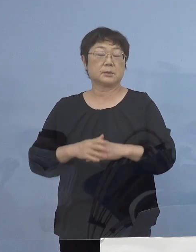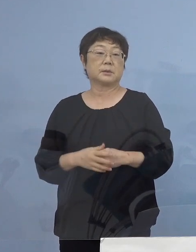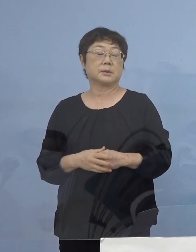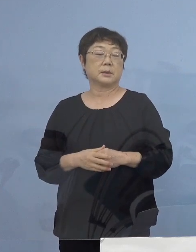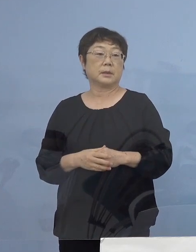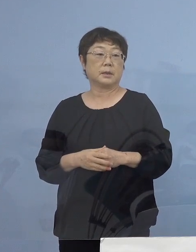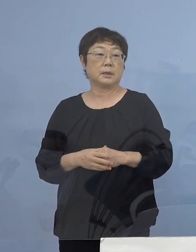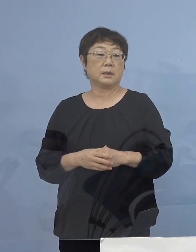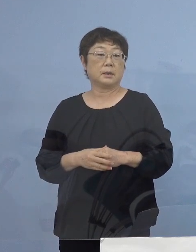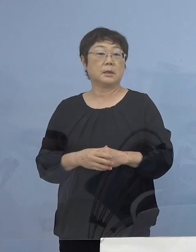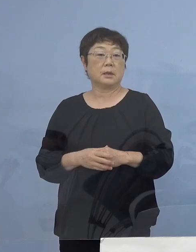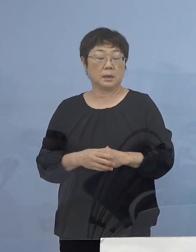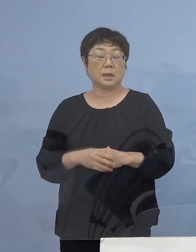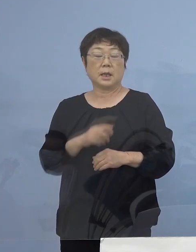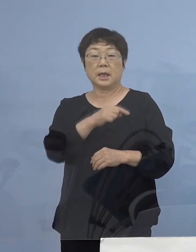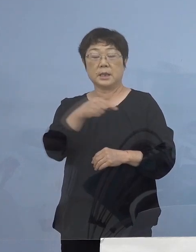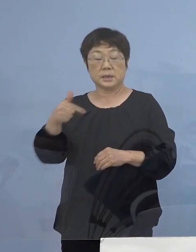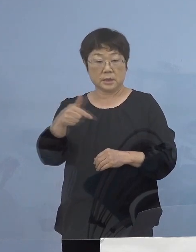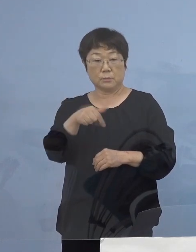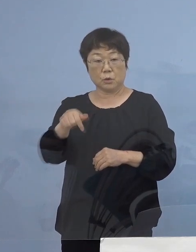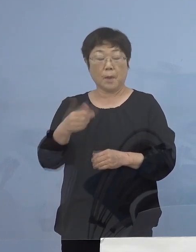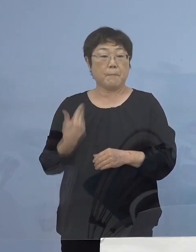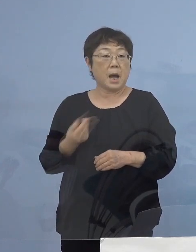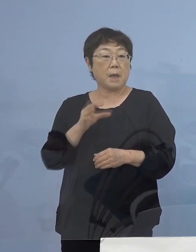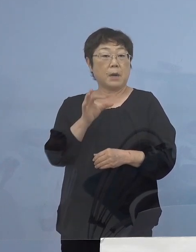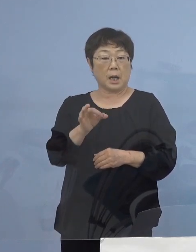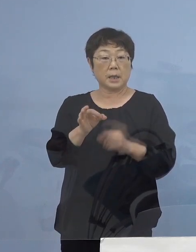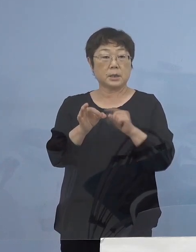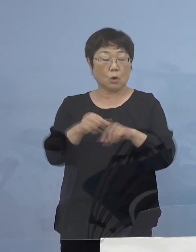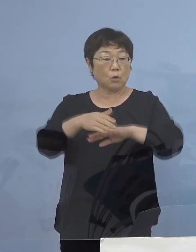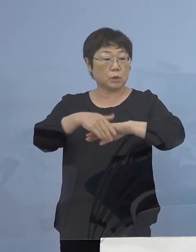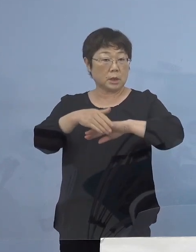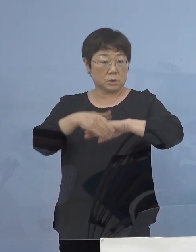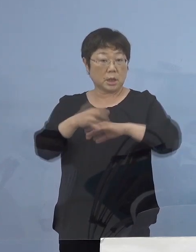この一部前払いの受付につきましては